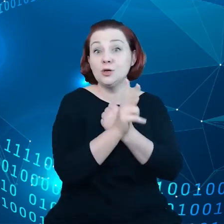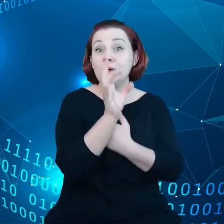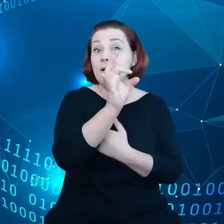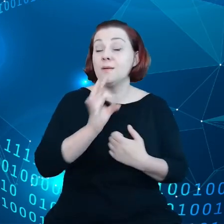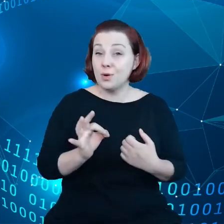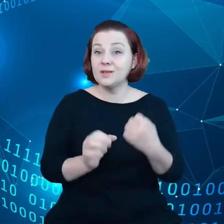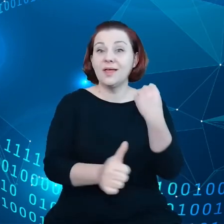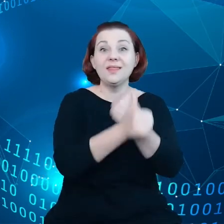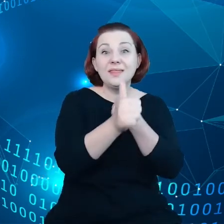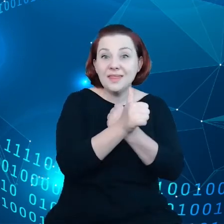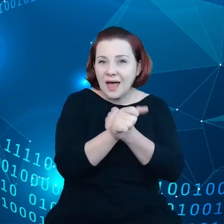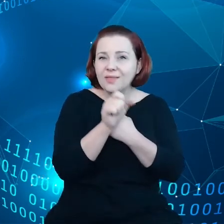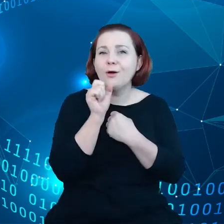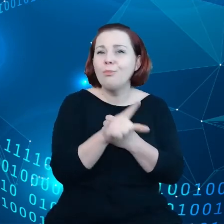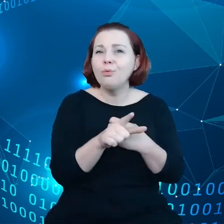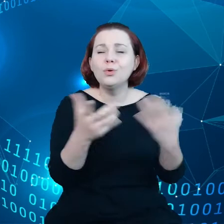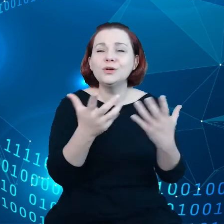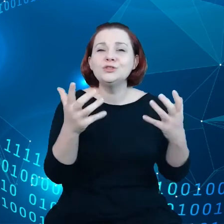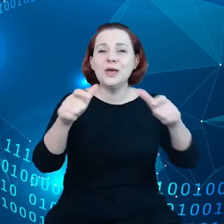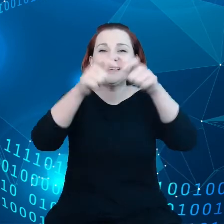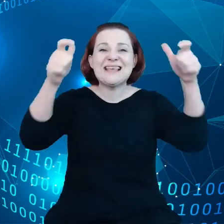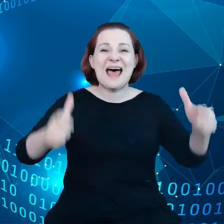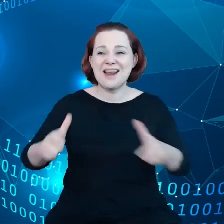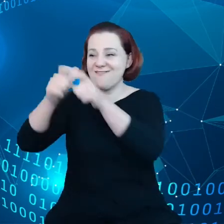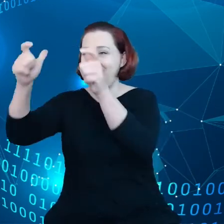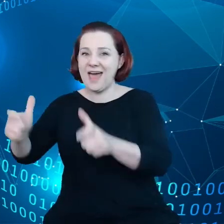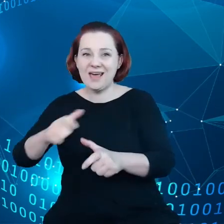które dziś znajdują się na serwerach przyczynia się wyłącznie do